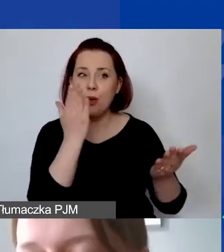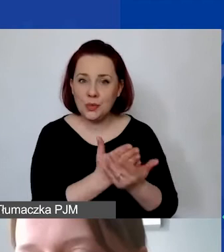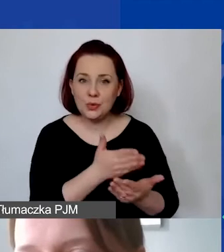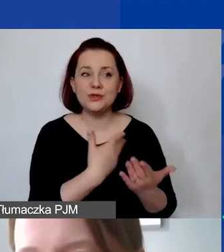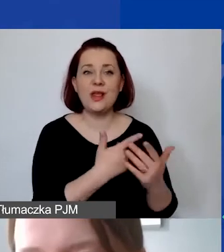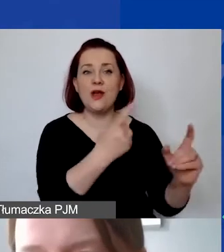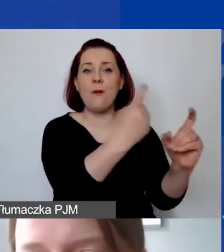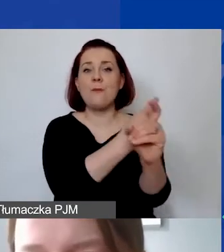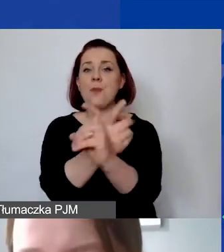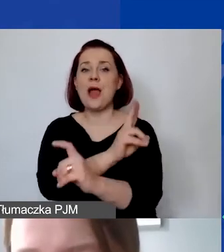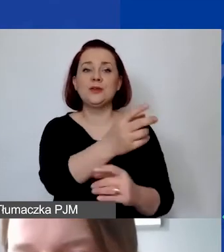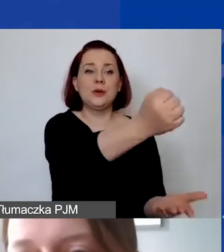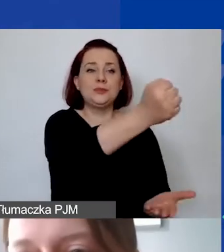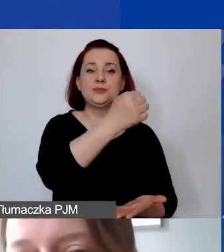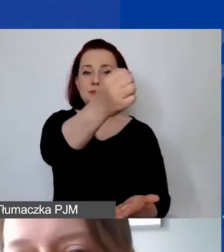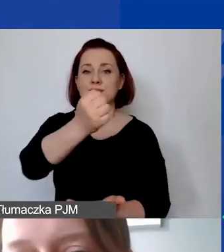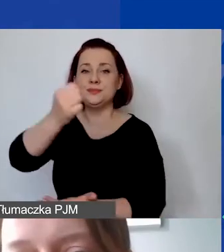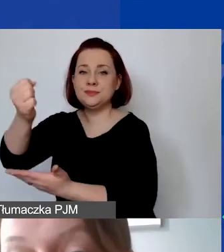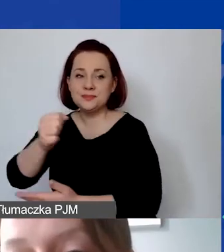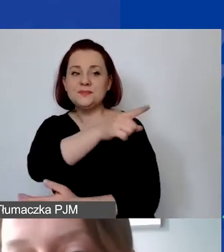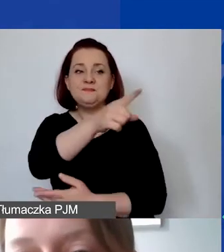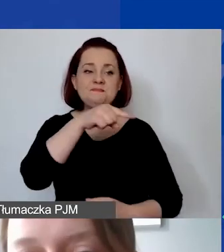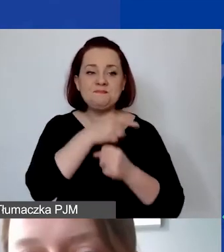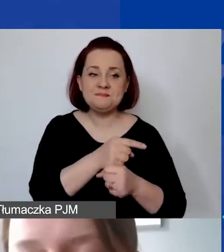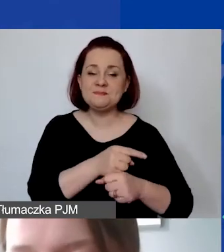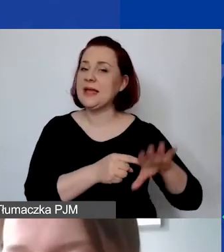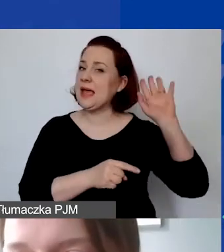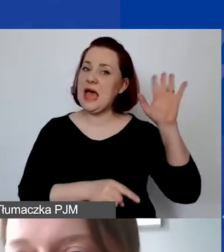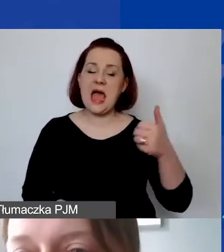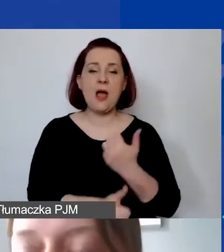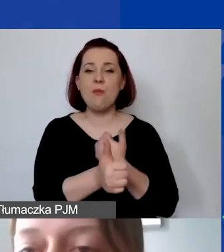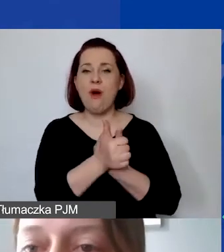że w związku ze skutkami pandemii COVID-19